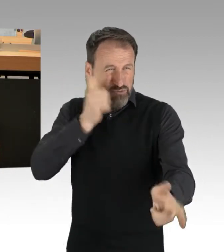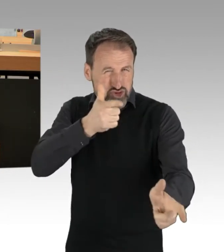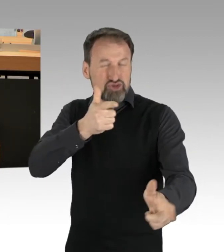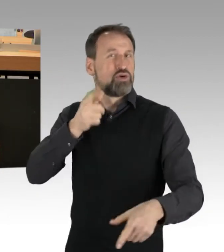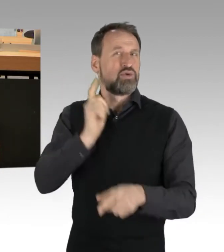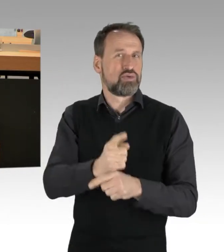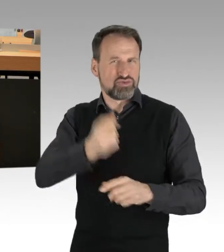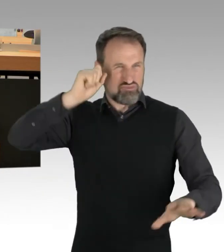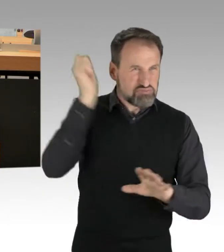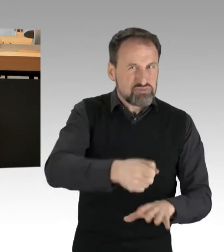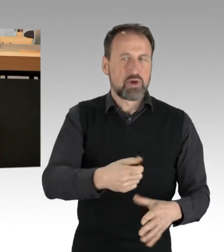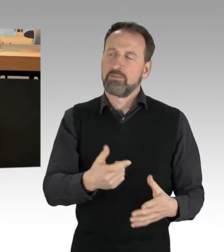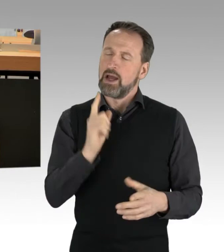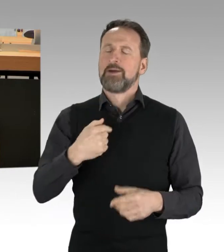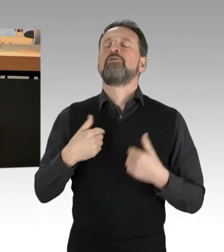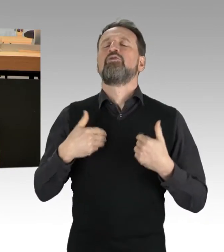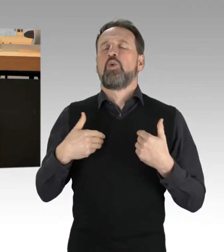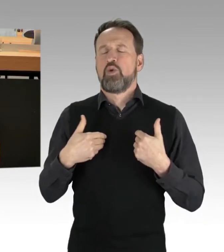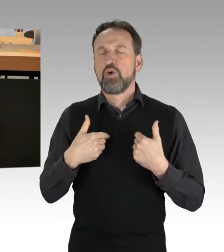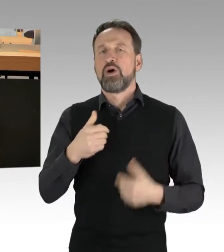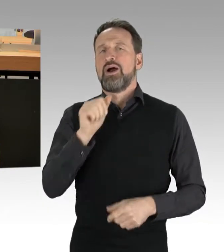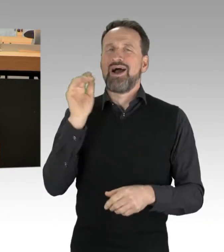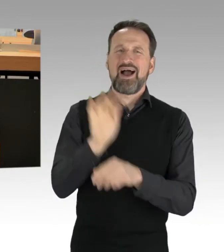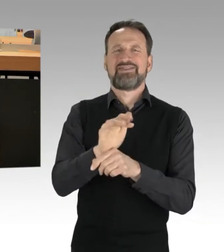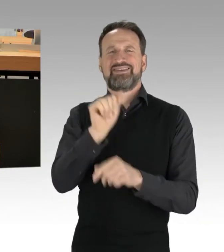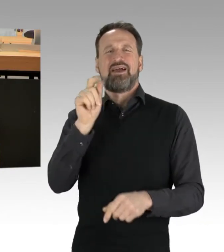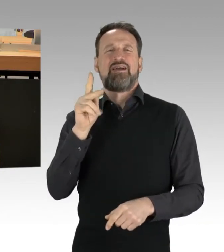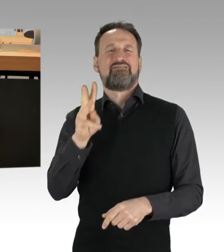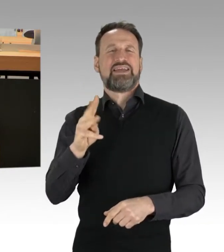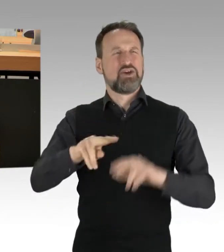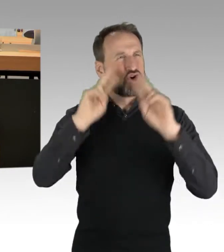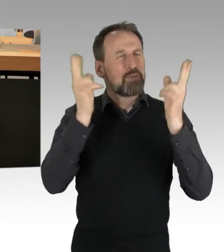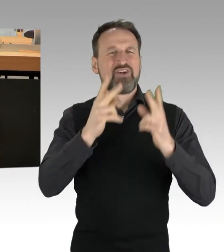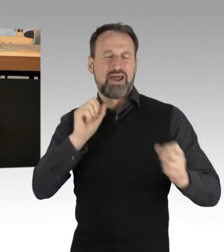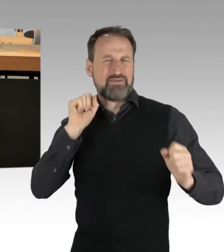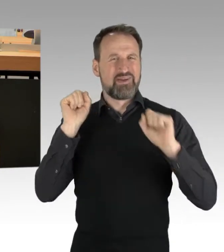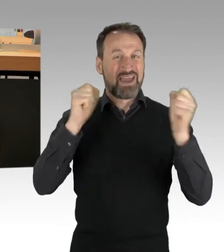dass die Anti-AKW und die Umweltbewegung, dass die AktivistInnen von damals nicht locker gelassen haben,